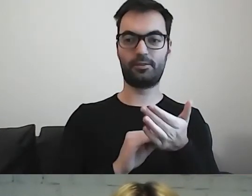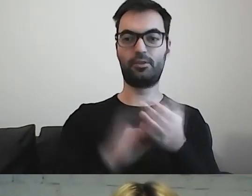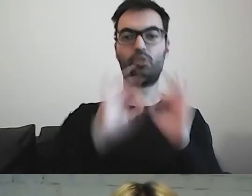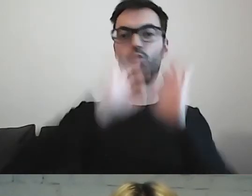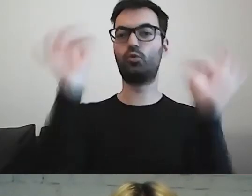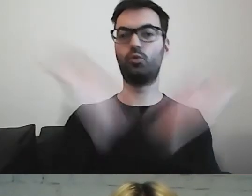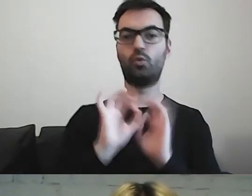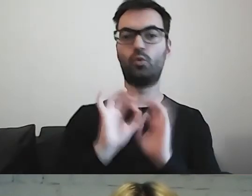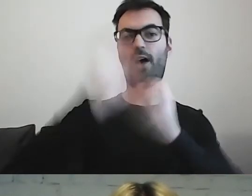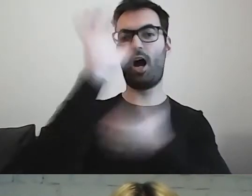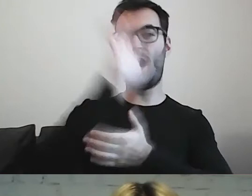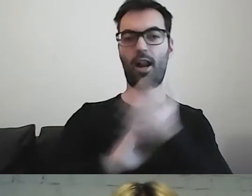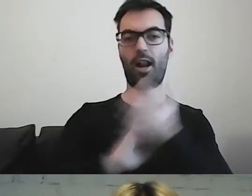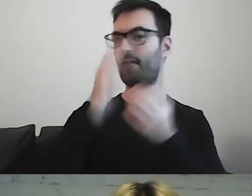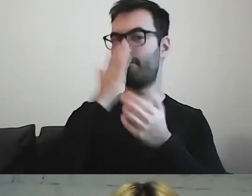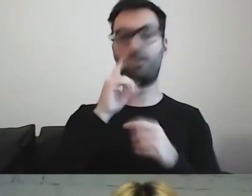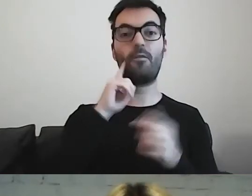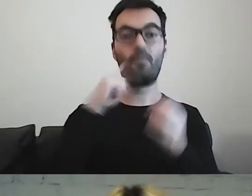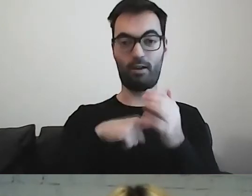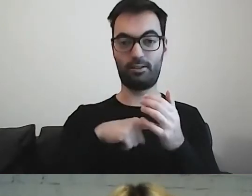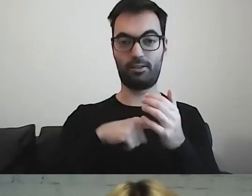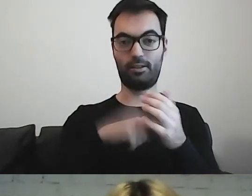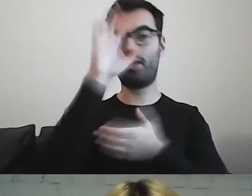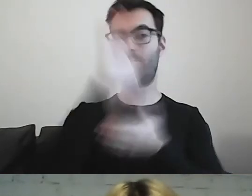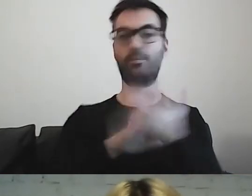Przy wykorzystaniu tych standardów.